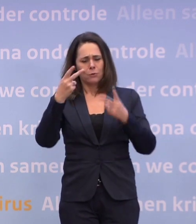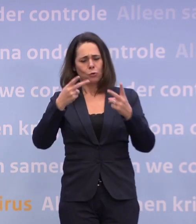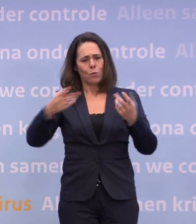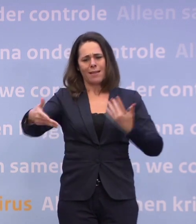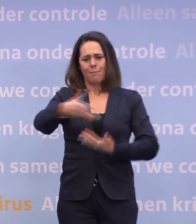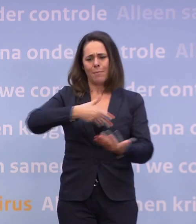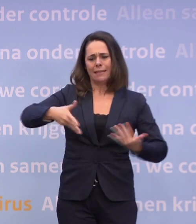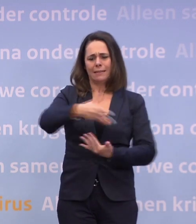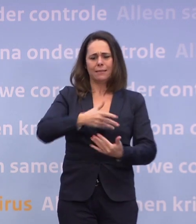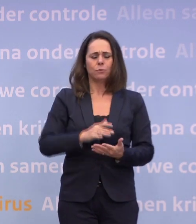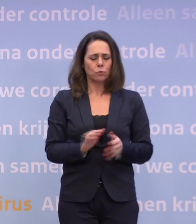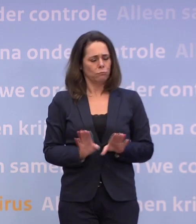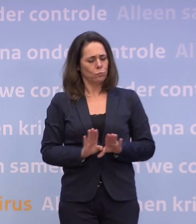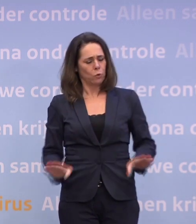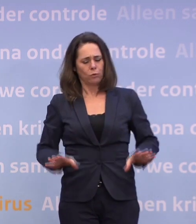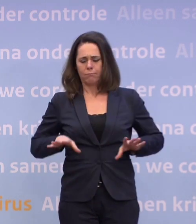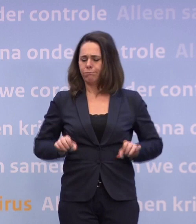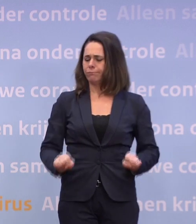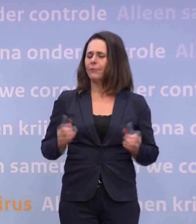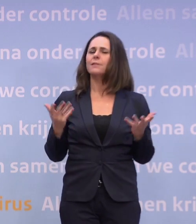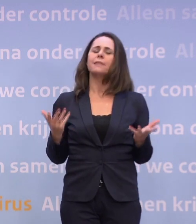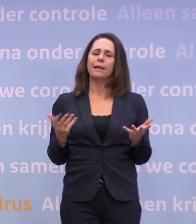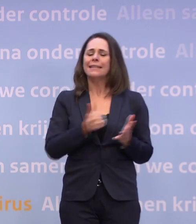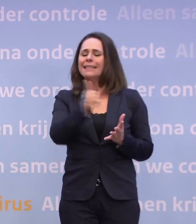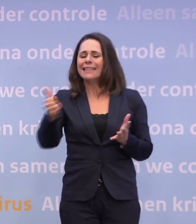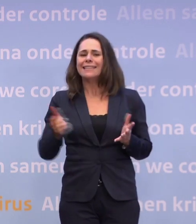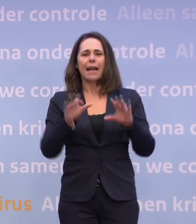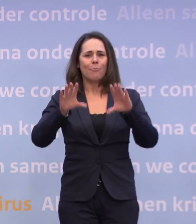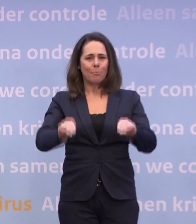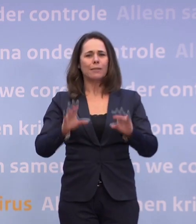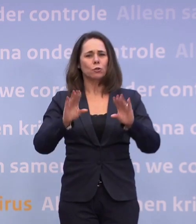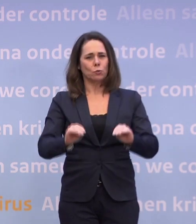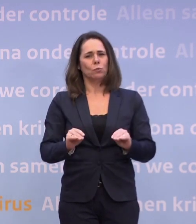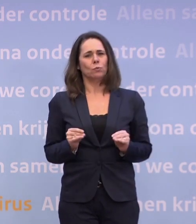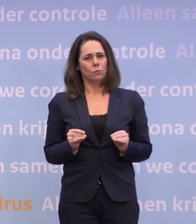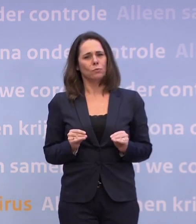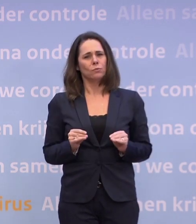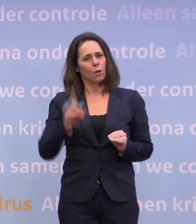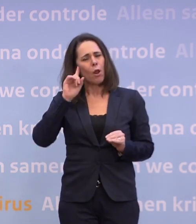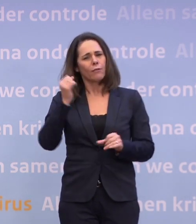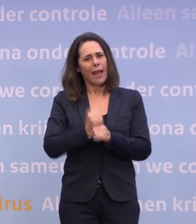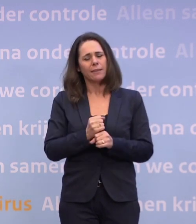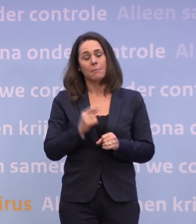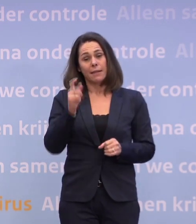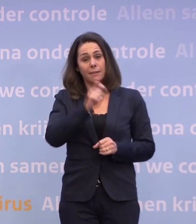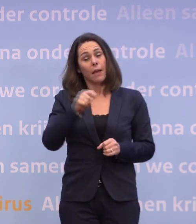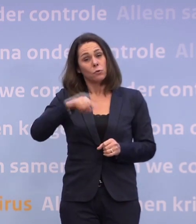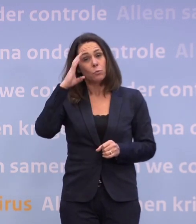Dus gewoon nuchter vaststellen: we doen allemaal vreselijk ons best. Dat geloof ik echt. Maar op dit moment zijn die cijfers toch nog te zorgelijk. We komen...